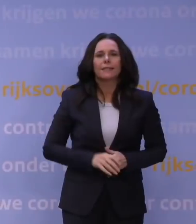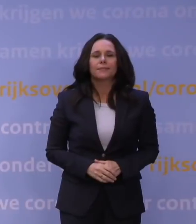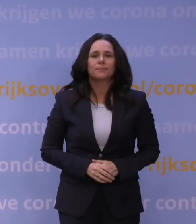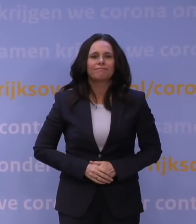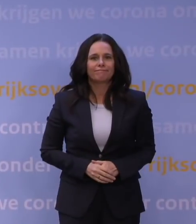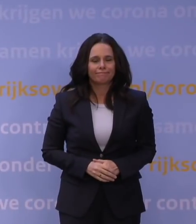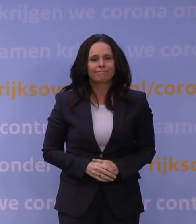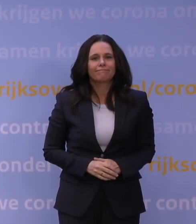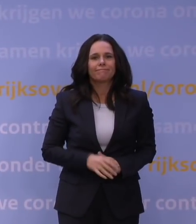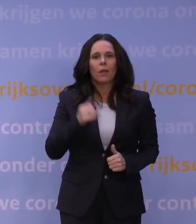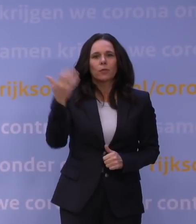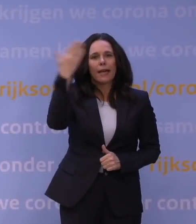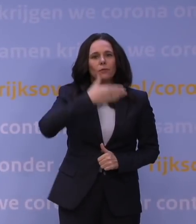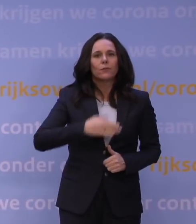Goedenavond.